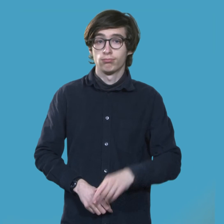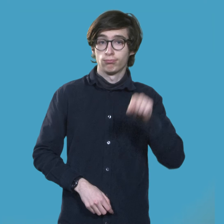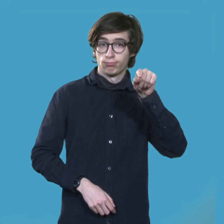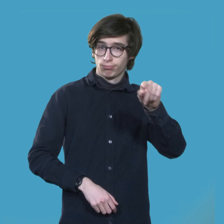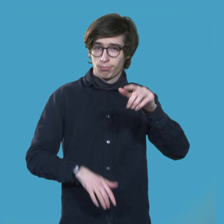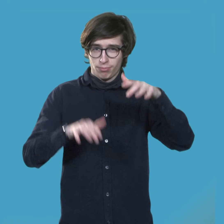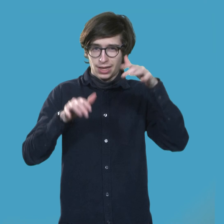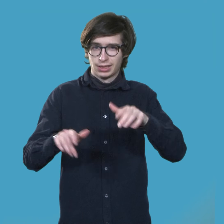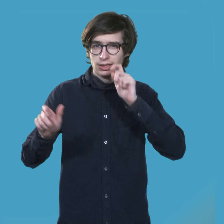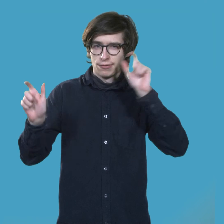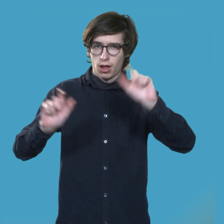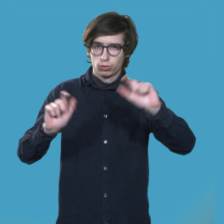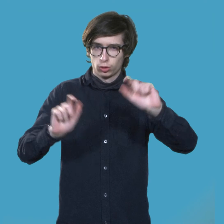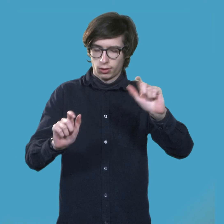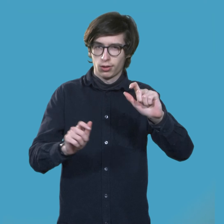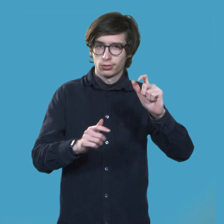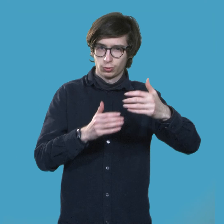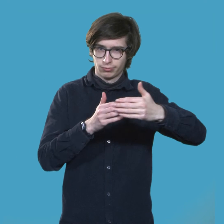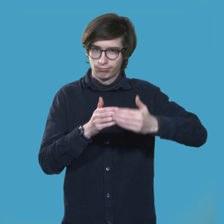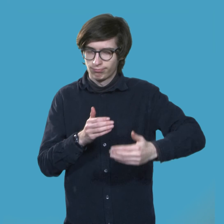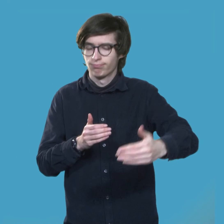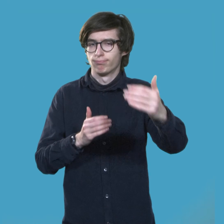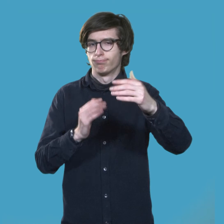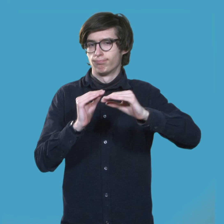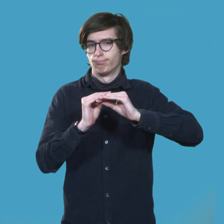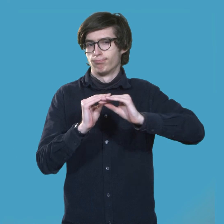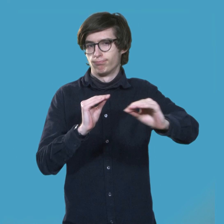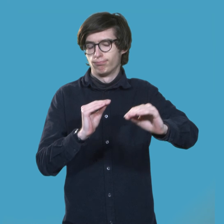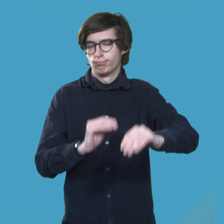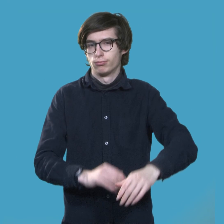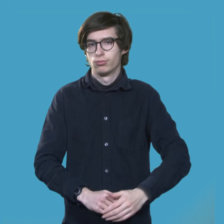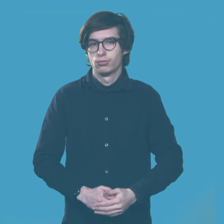Ansonsten sind Päsenzveranstaltungen ausgesetzt.